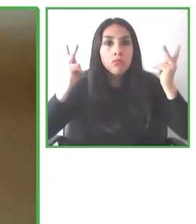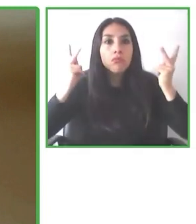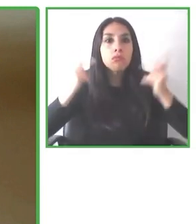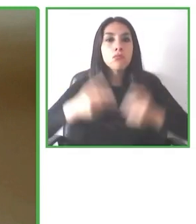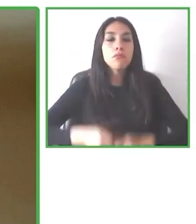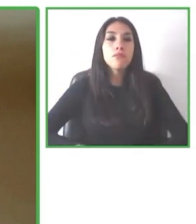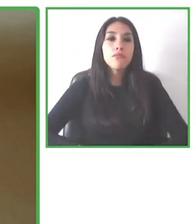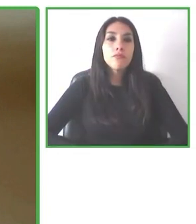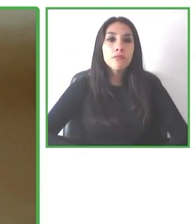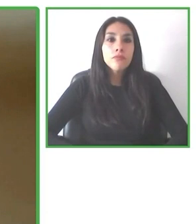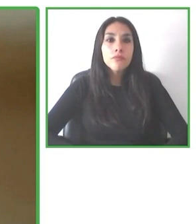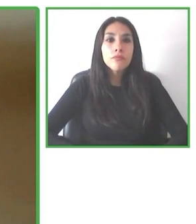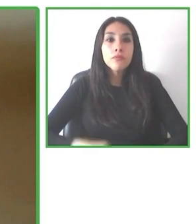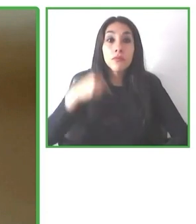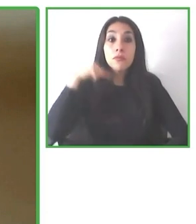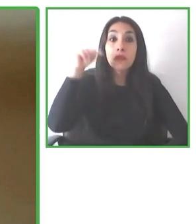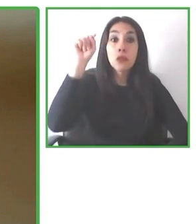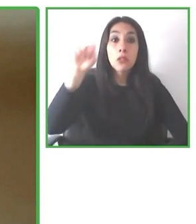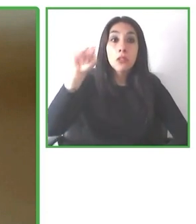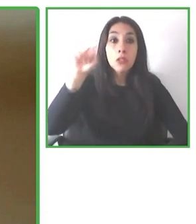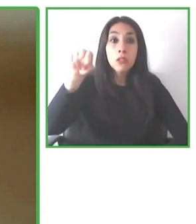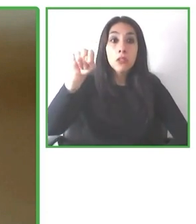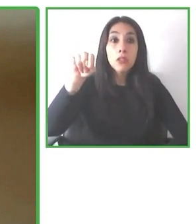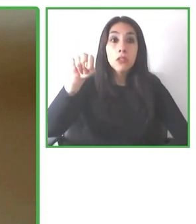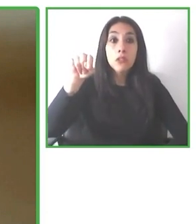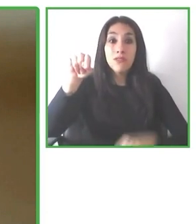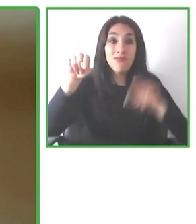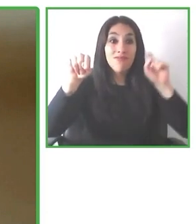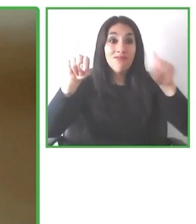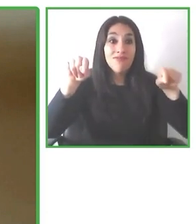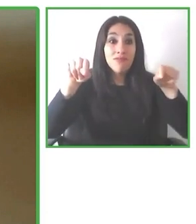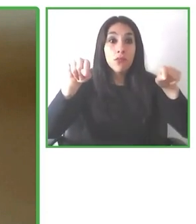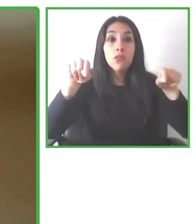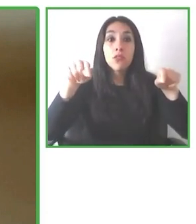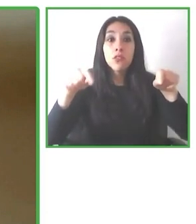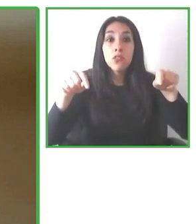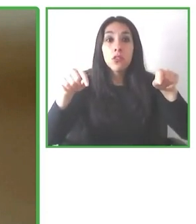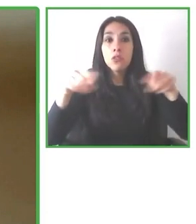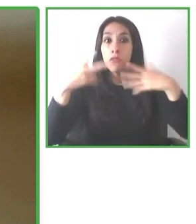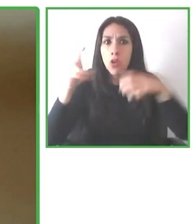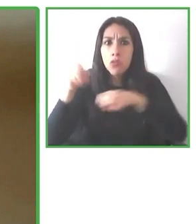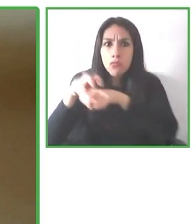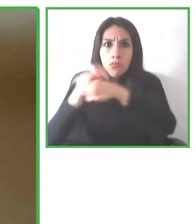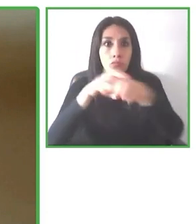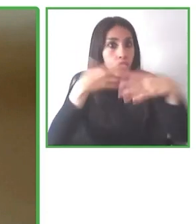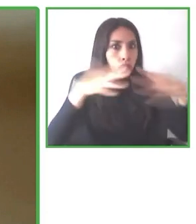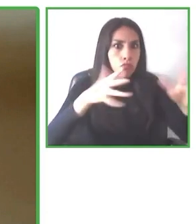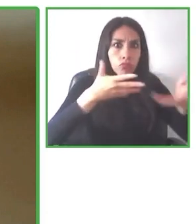nada. Nosotros queremos objetivizar esta información y así cada persona va a poder